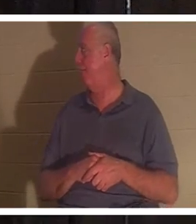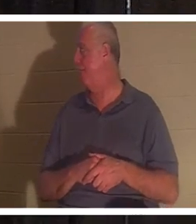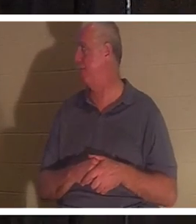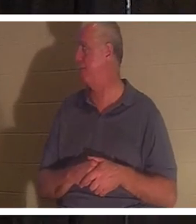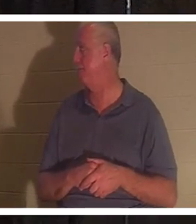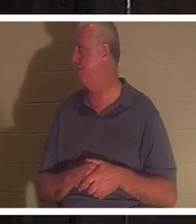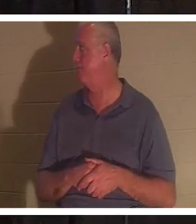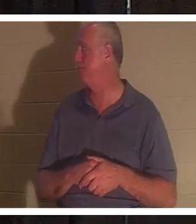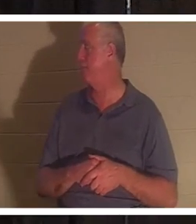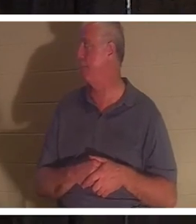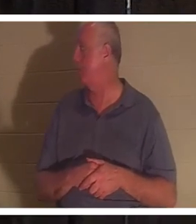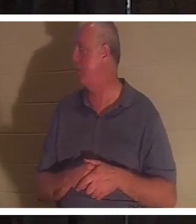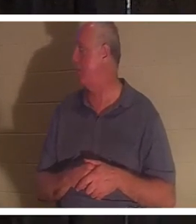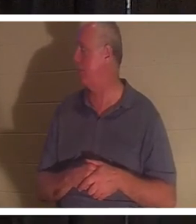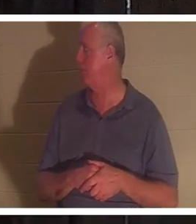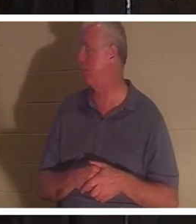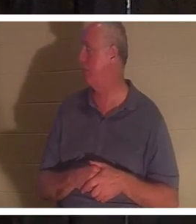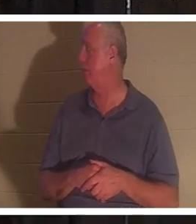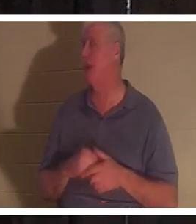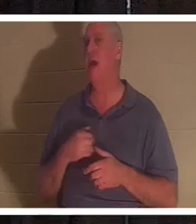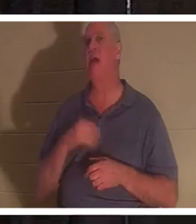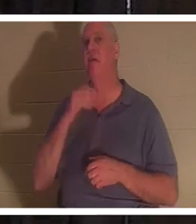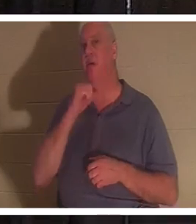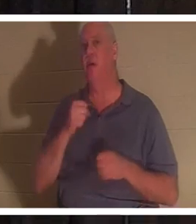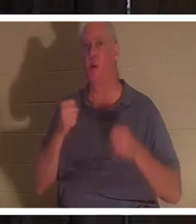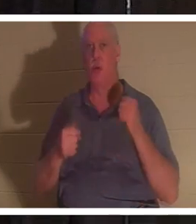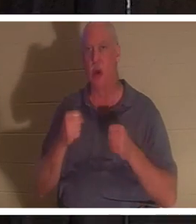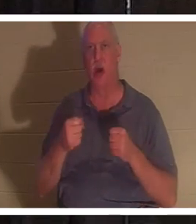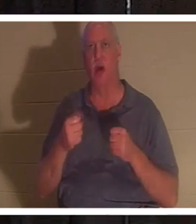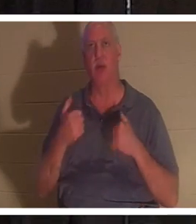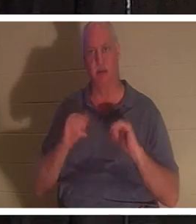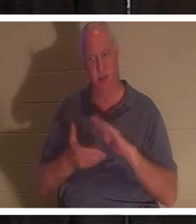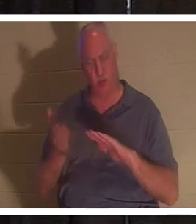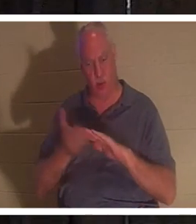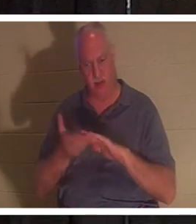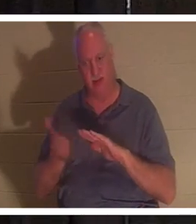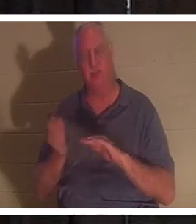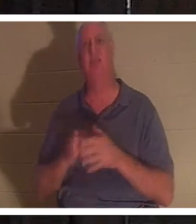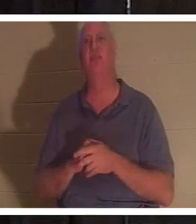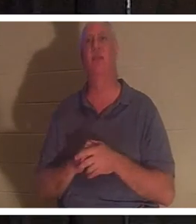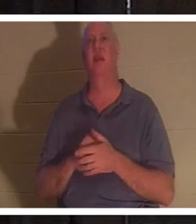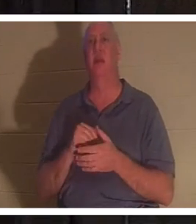миль, но она все еще работает. Она немного старая, но когда я сажусь туда, эта машина кажется мне